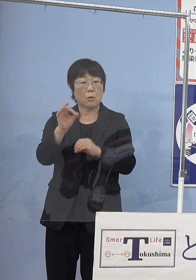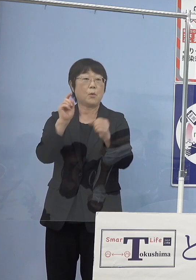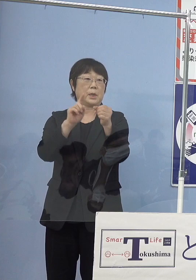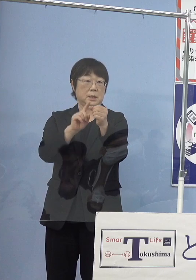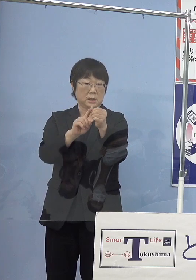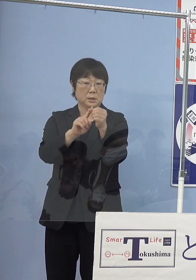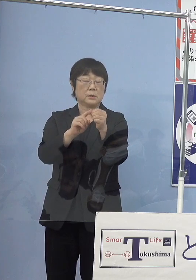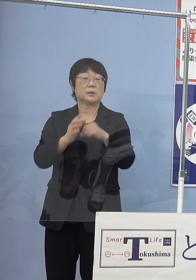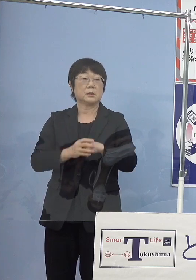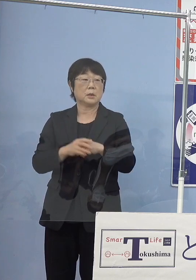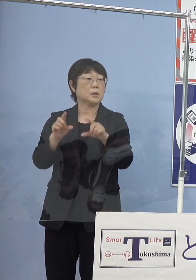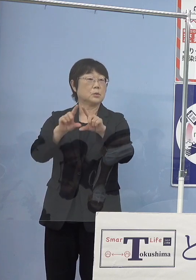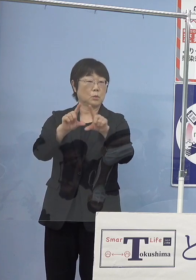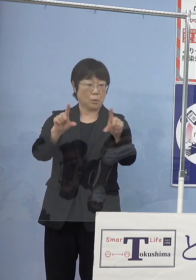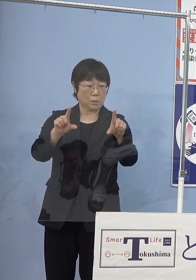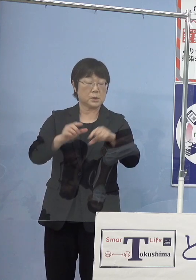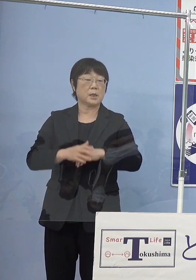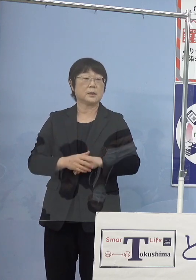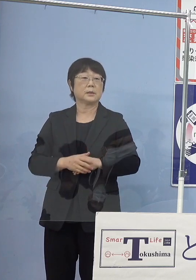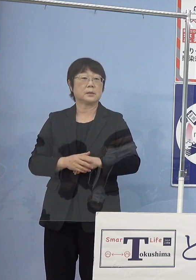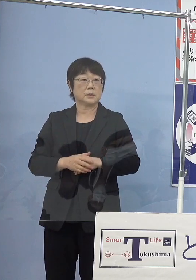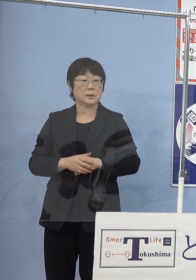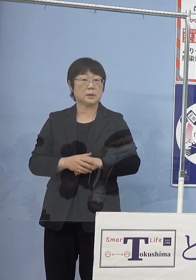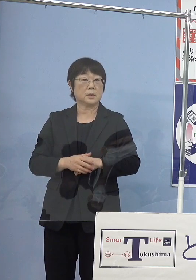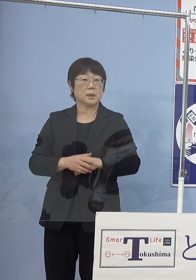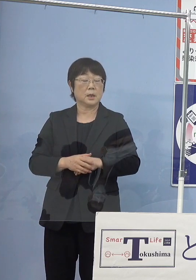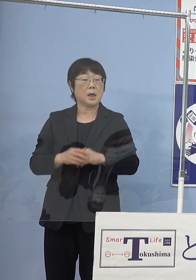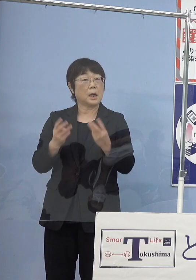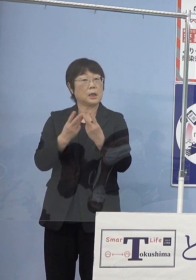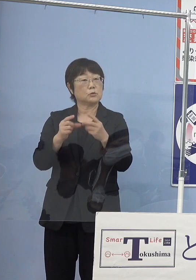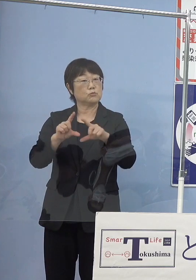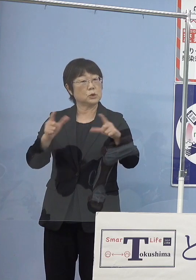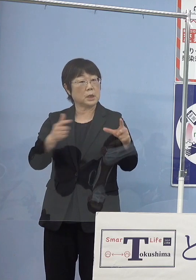あとは当然そうしたものが どのくらい増やしていけるのかということ